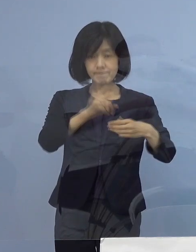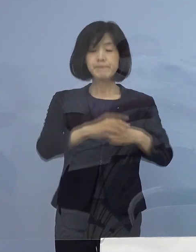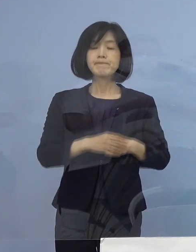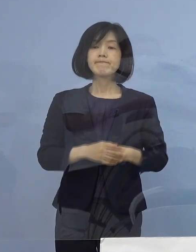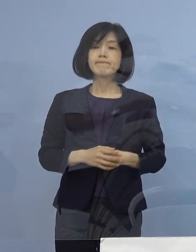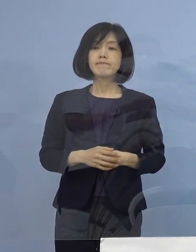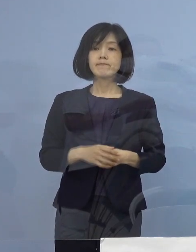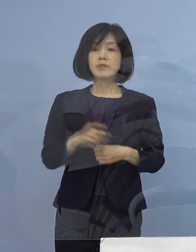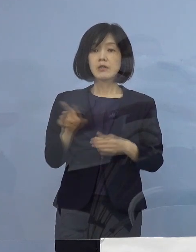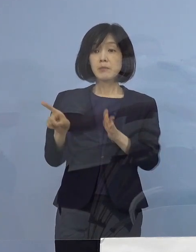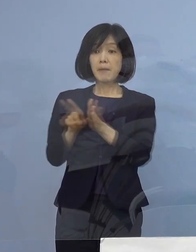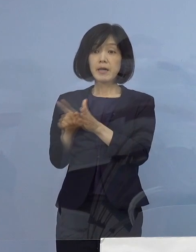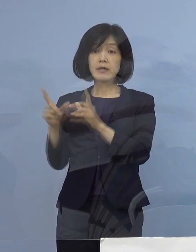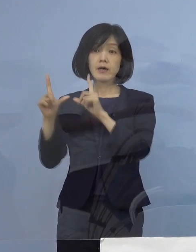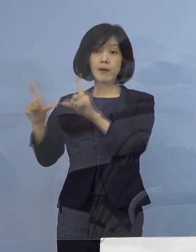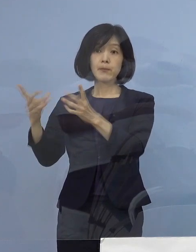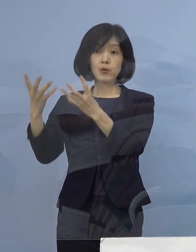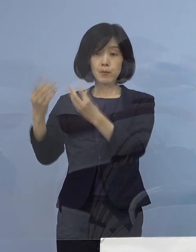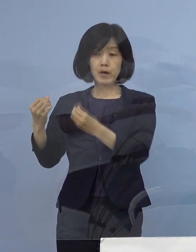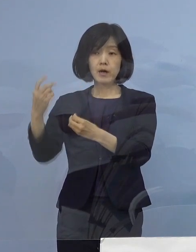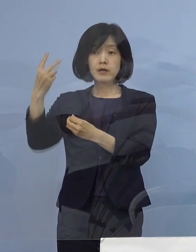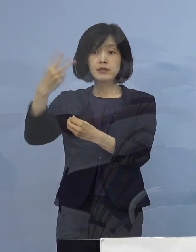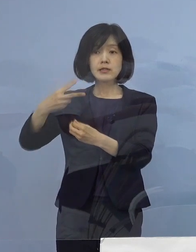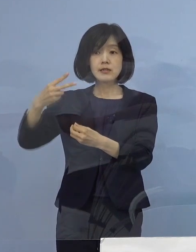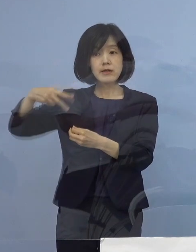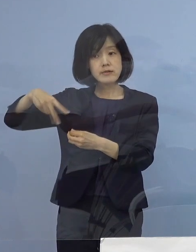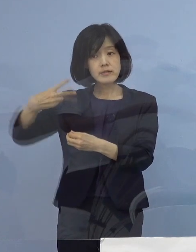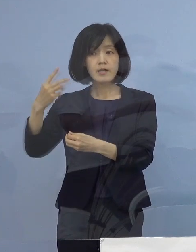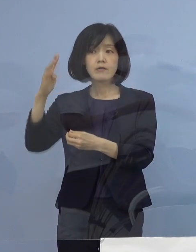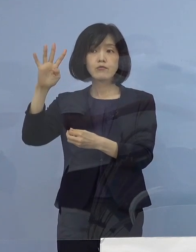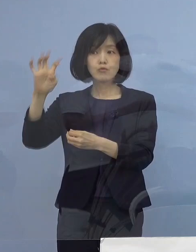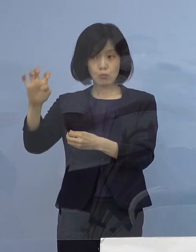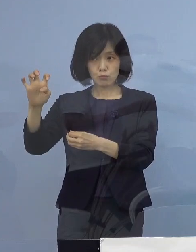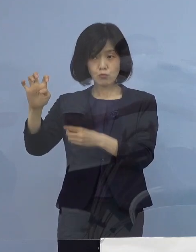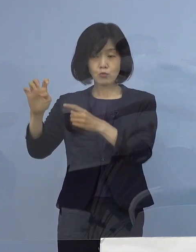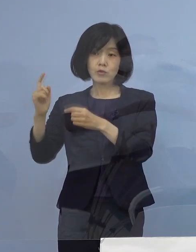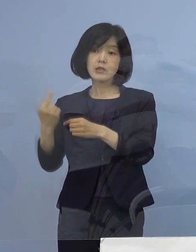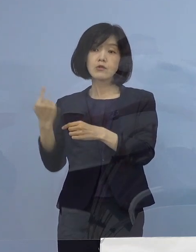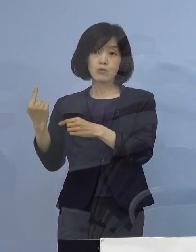これまで発表いたしました 2240例目の1名に